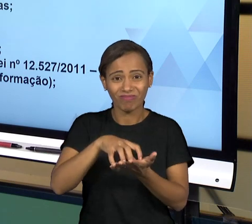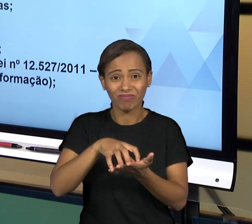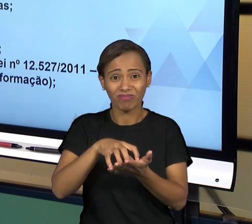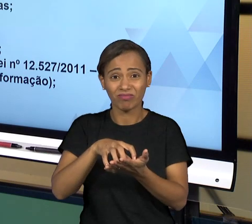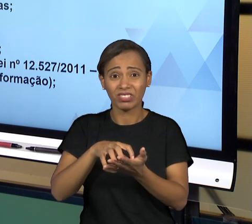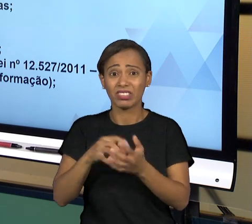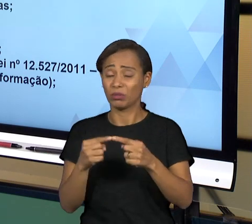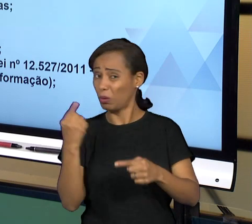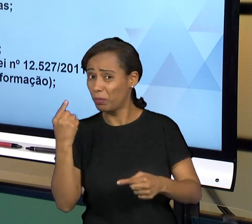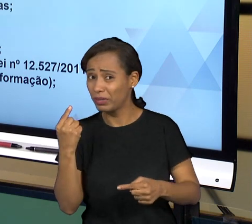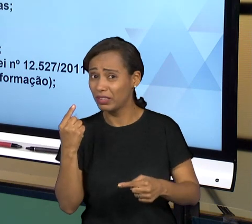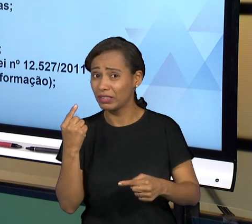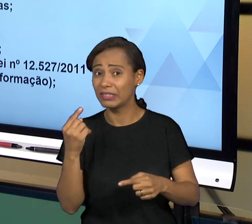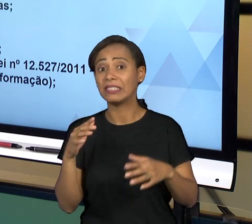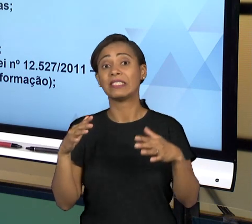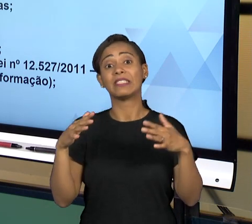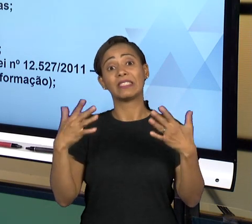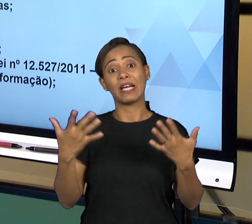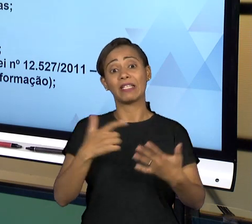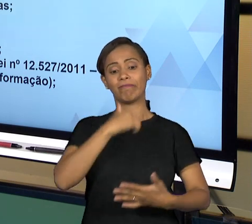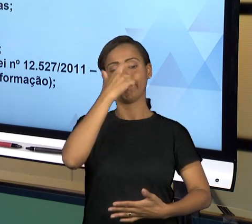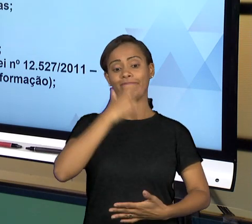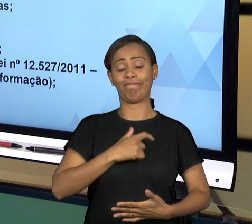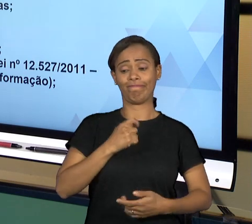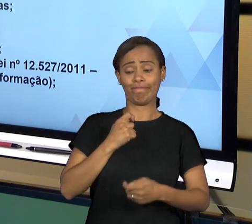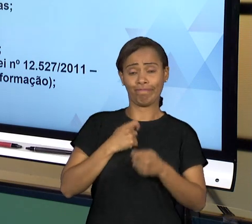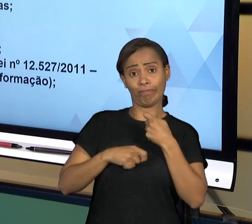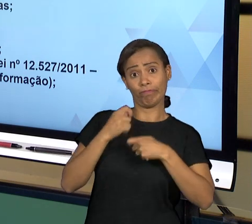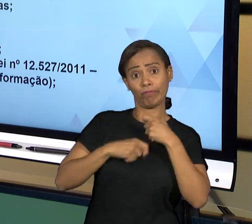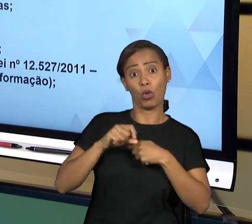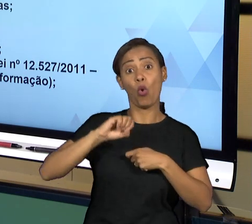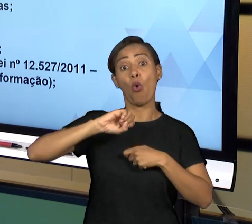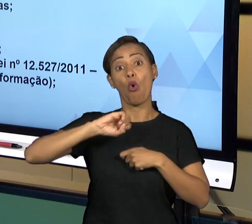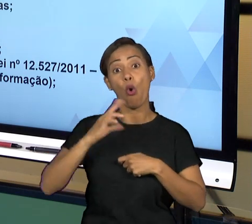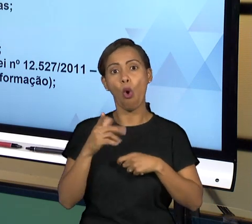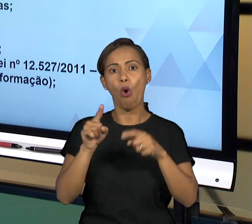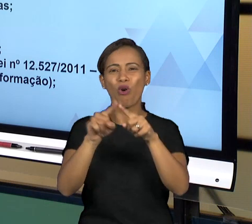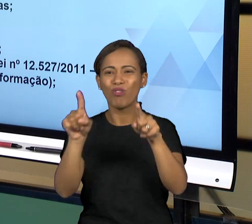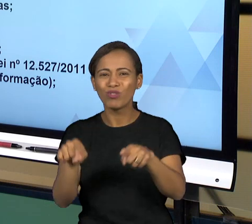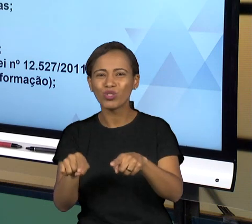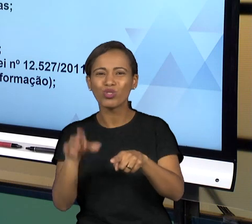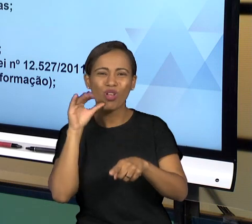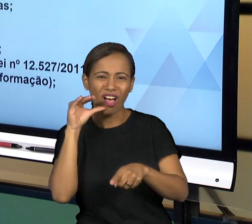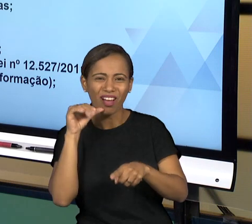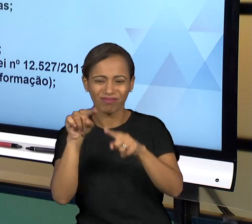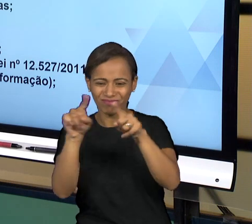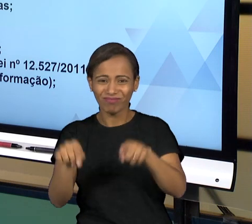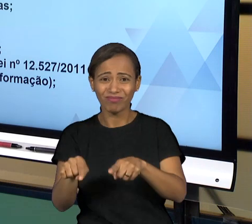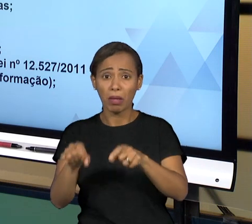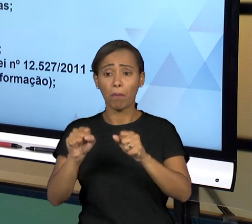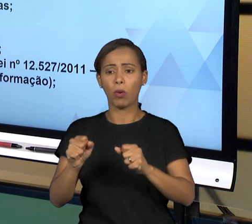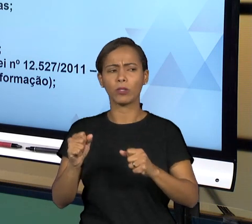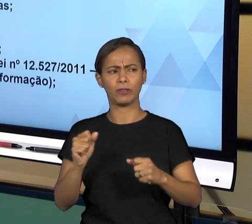PRÓPRIO ADMINISTRADO, O PRÓPRIO COLABORADOR PODE FAZER UMA DENÚNCIA ÀS OUVIDORIAS E AS OUVIDORIAS